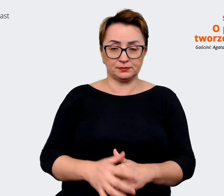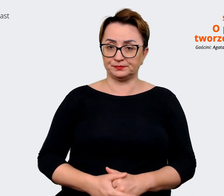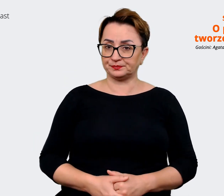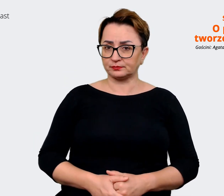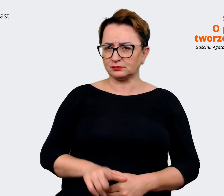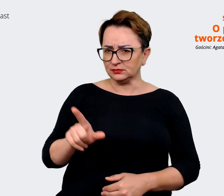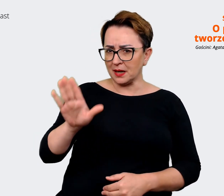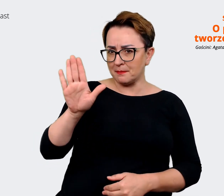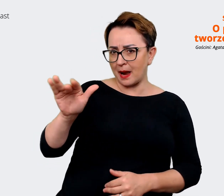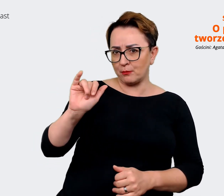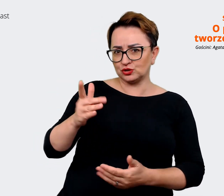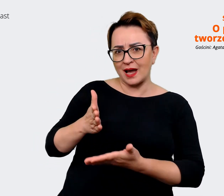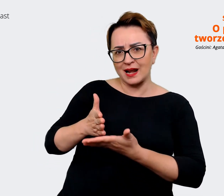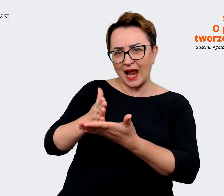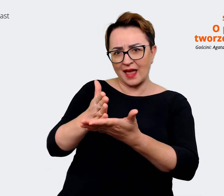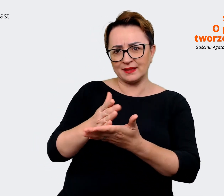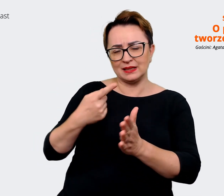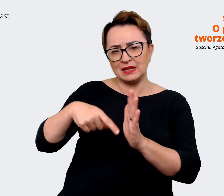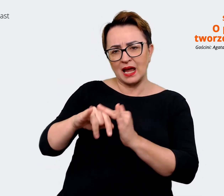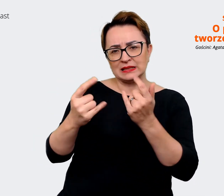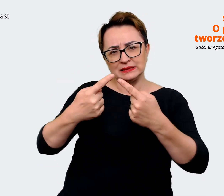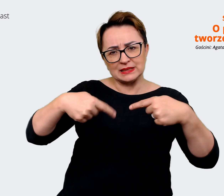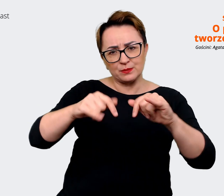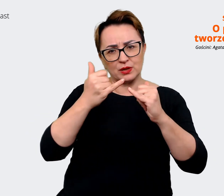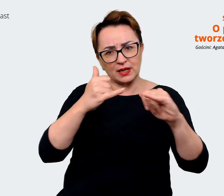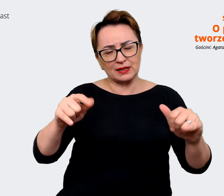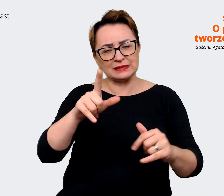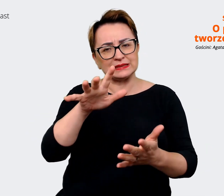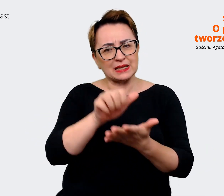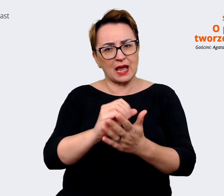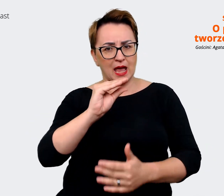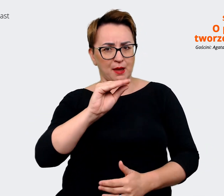rady dla innych zespołów, które się zajmują employer brandingiem, które dopiero zaczynają